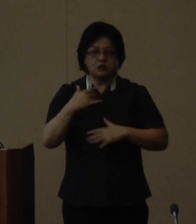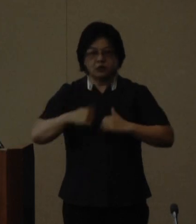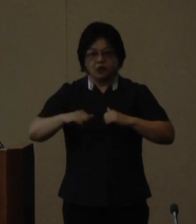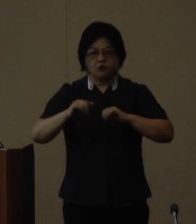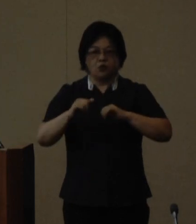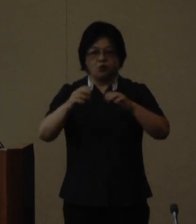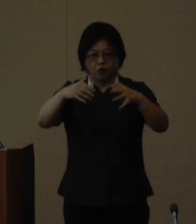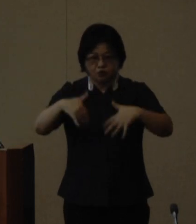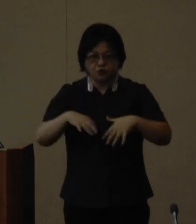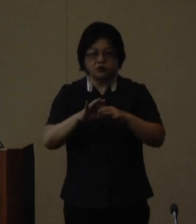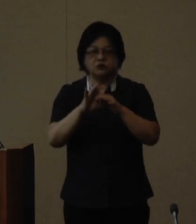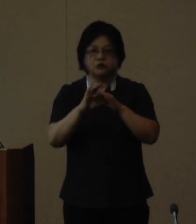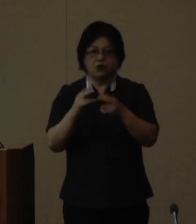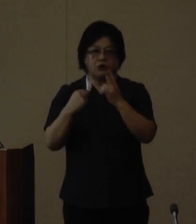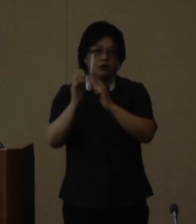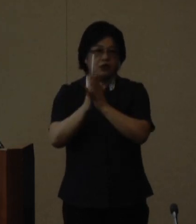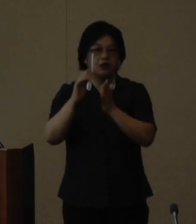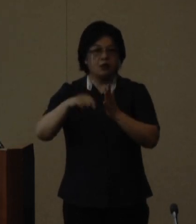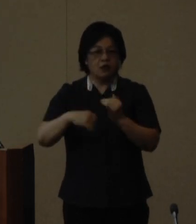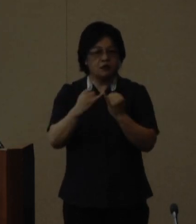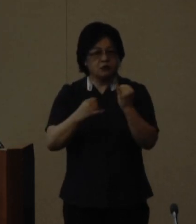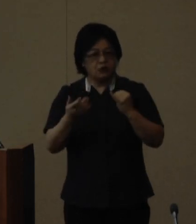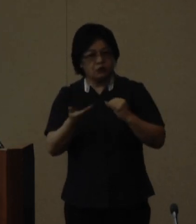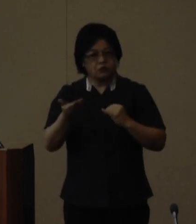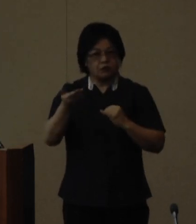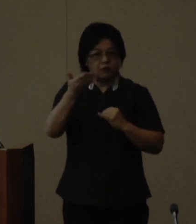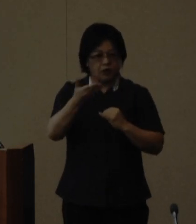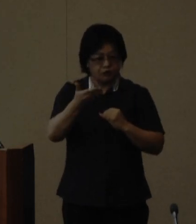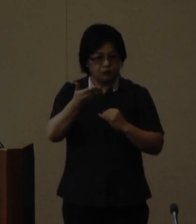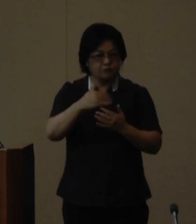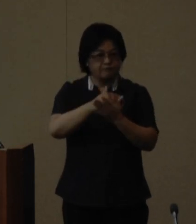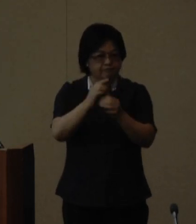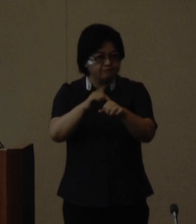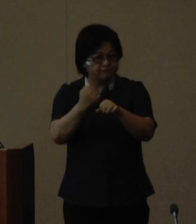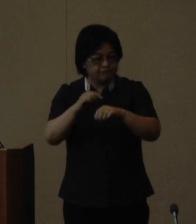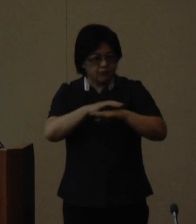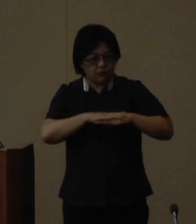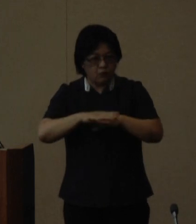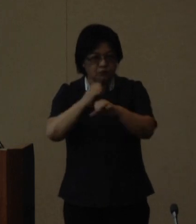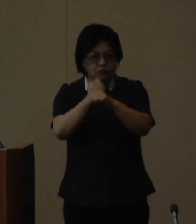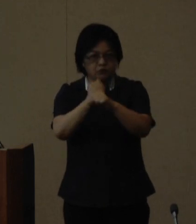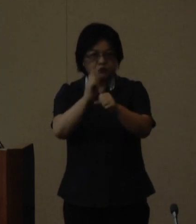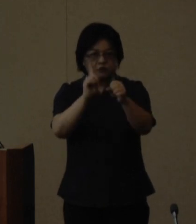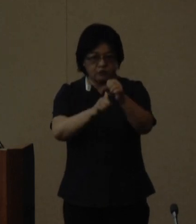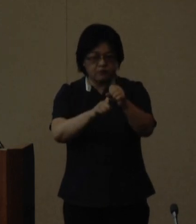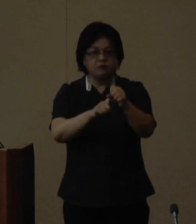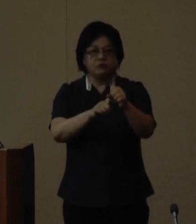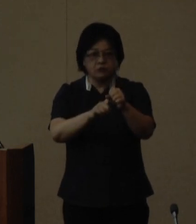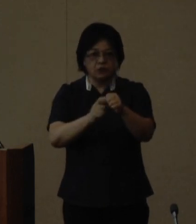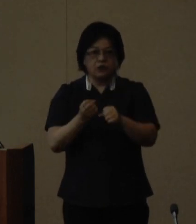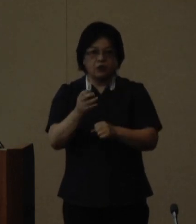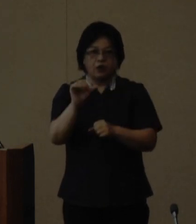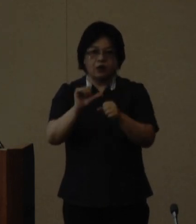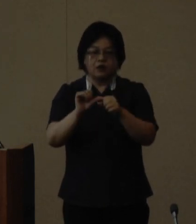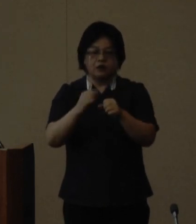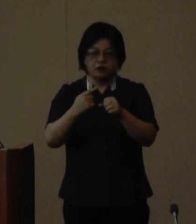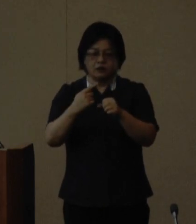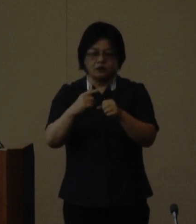します 沖縄県では女性のステップアップ や多種 多様なネットワーク作りを応援 するため令和元年度より私が塾長